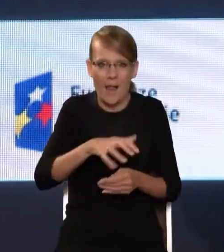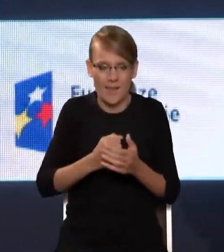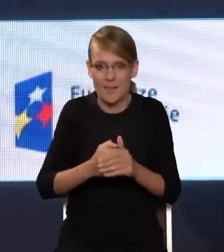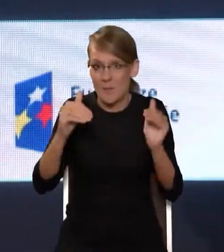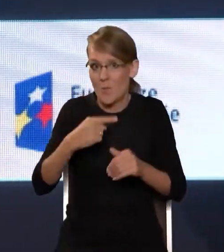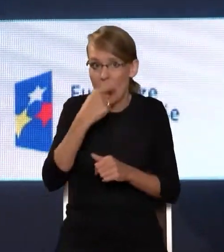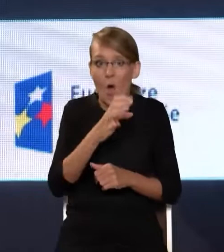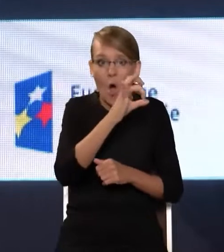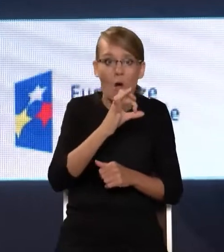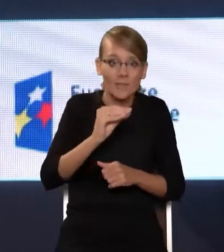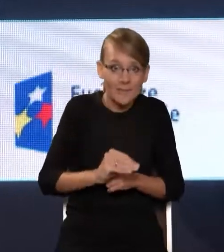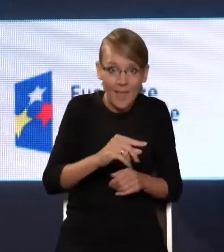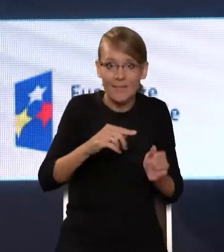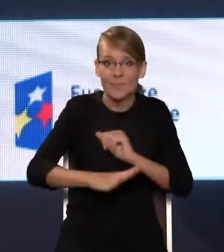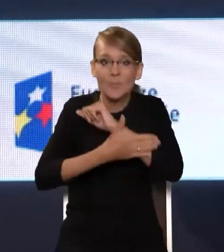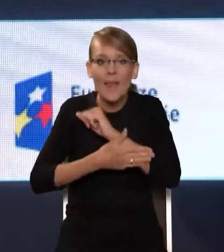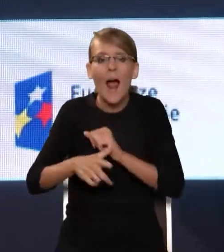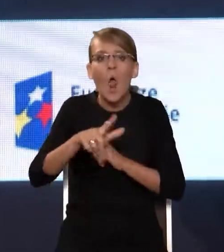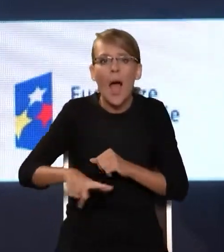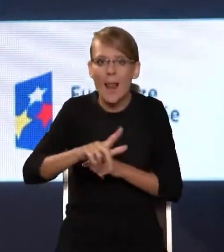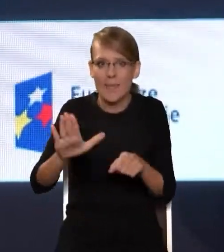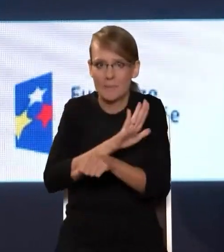wspiera rozwój lokalnego biznesu, to jest bardzo ważne.